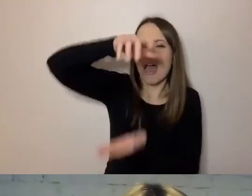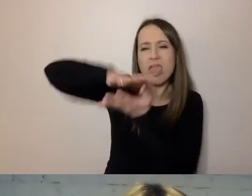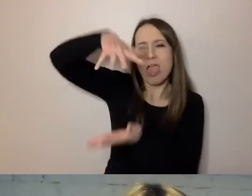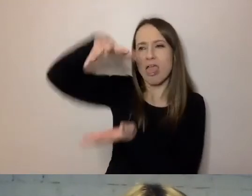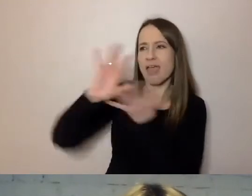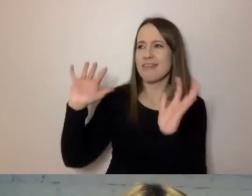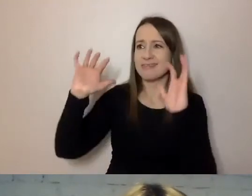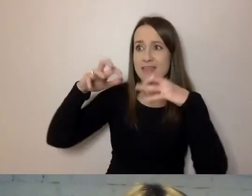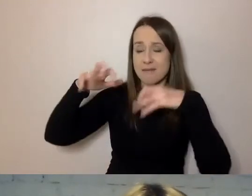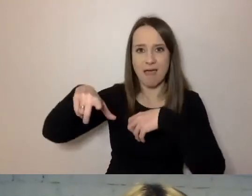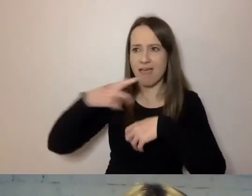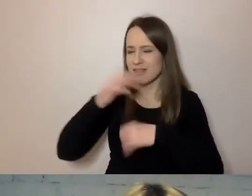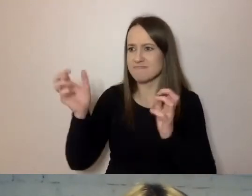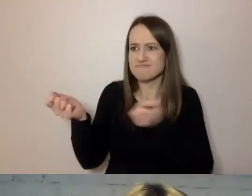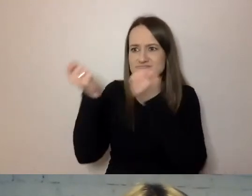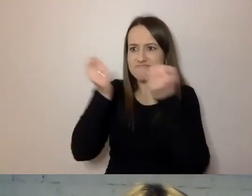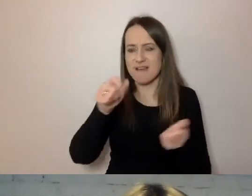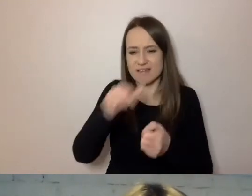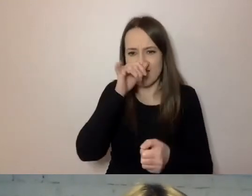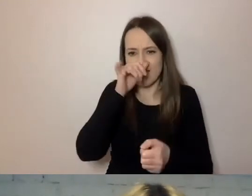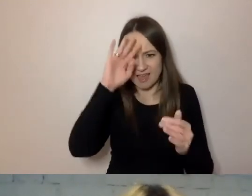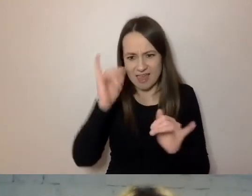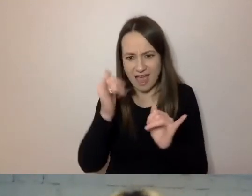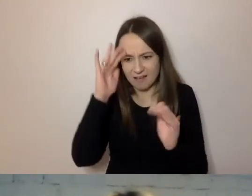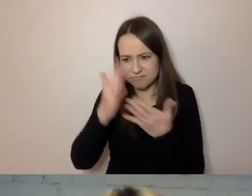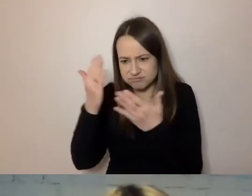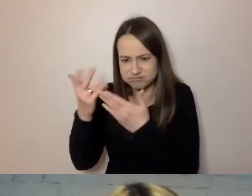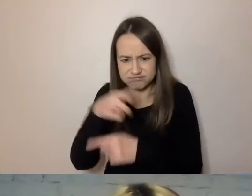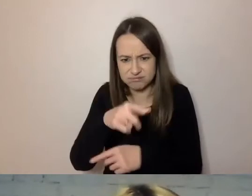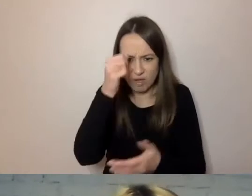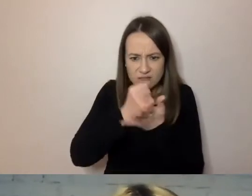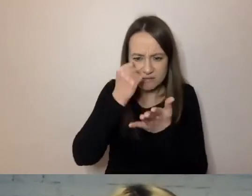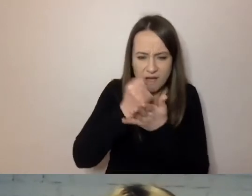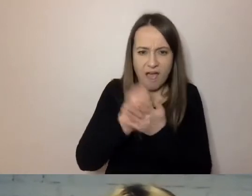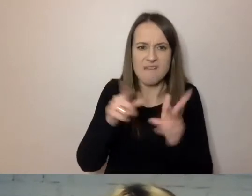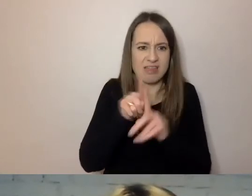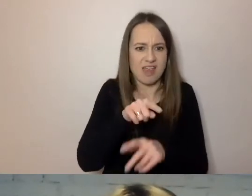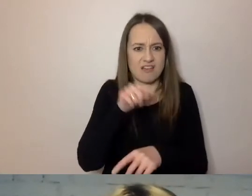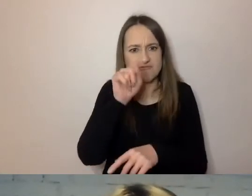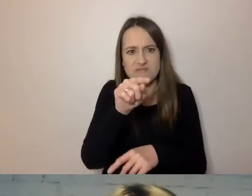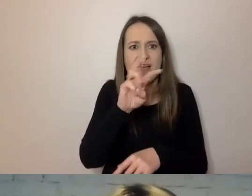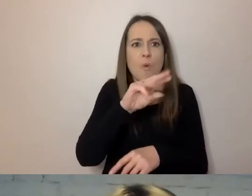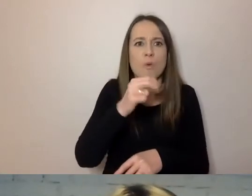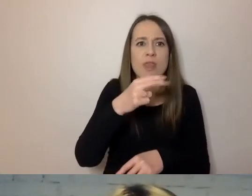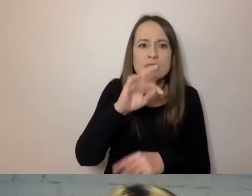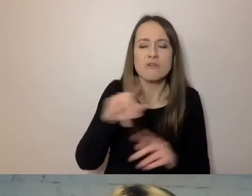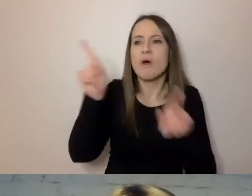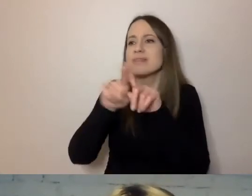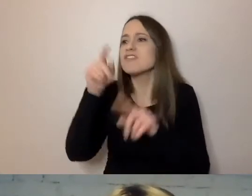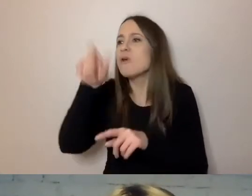nie pozwalają nawet zapoznać się z tymi sprawami jemu i ministrom. Napisał taki okólnik, że od tej pory,